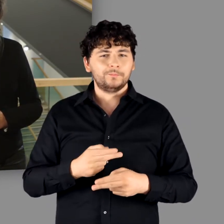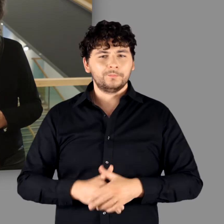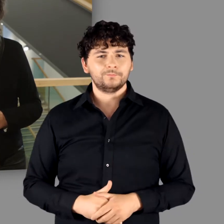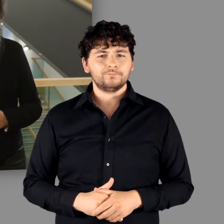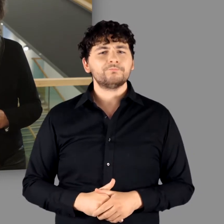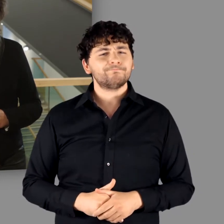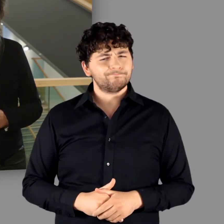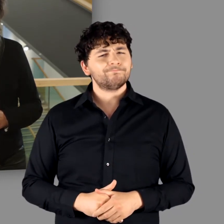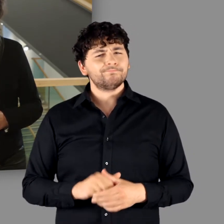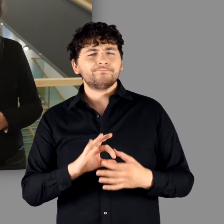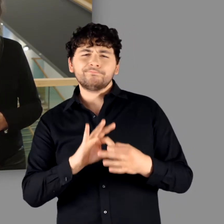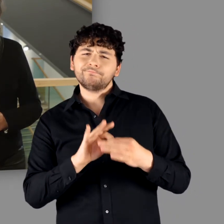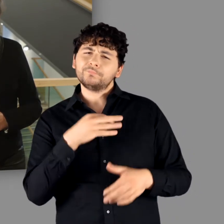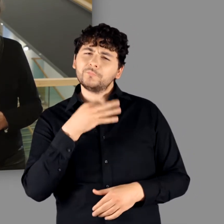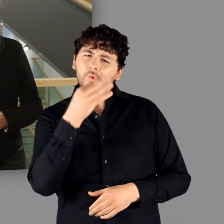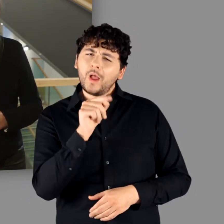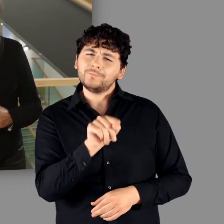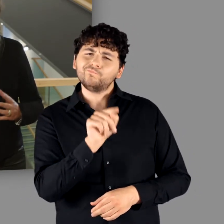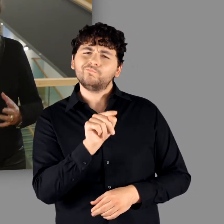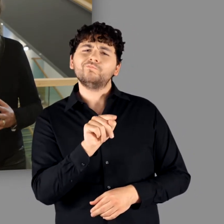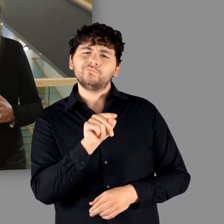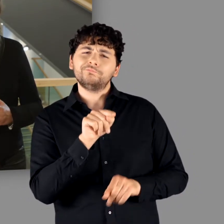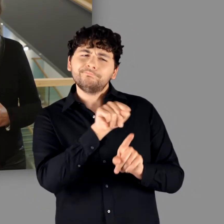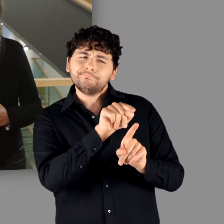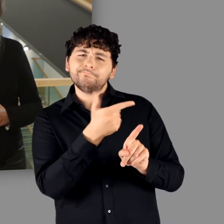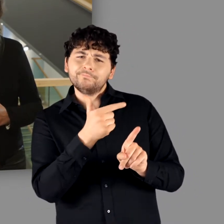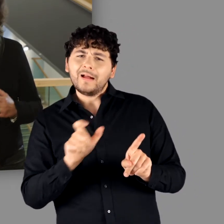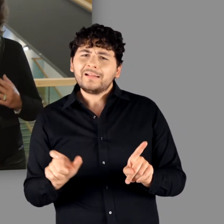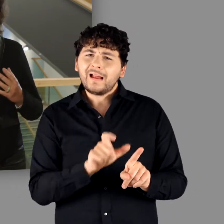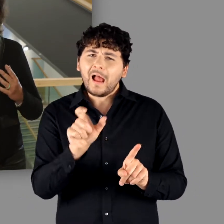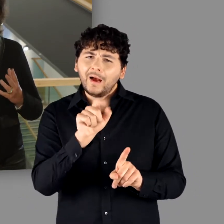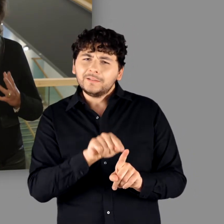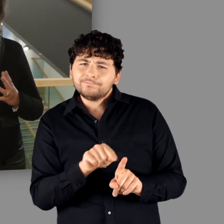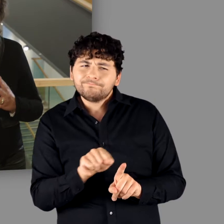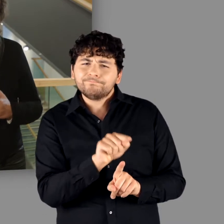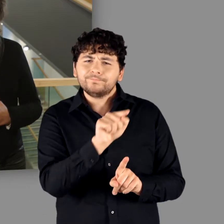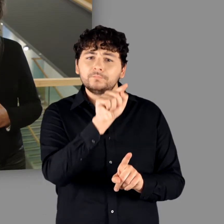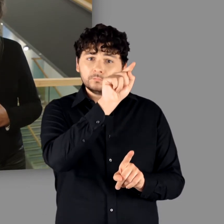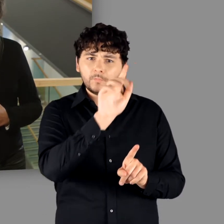und ist mit der Frage verbunden, wie es zu erklären ist, dass wir nicht zuletzt entlang des Rheins